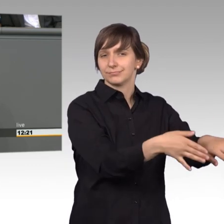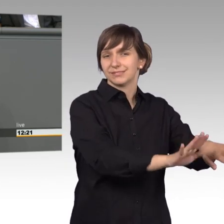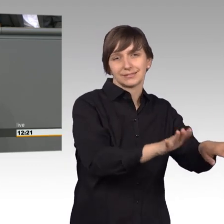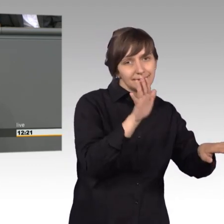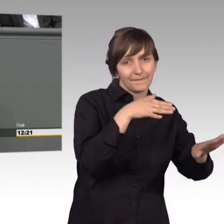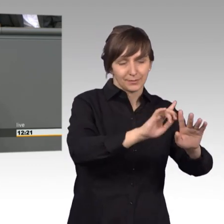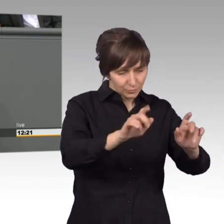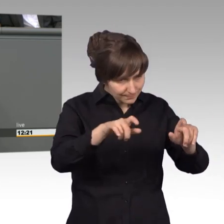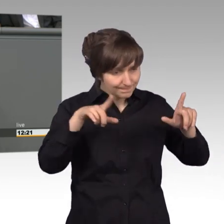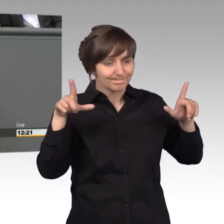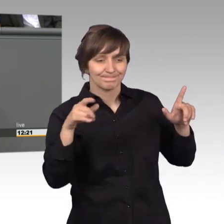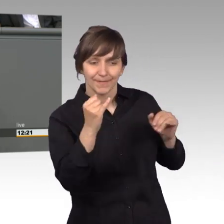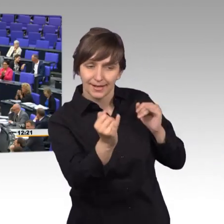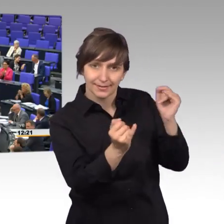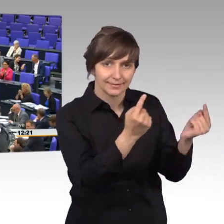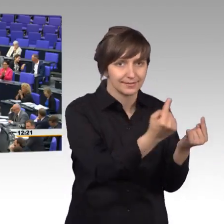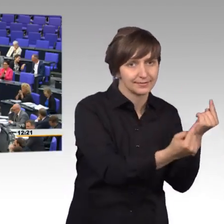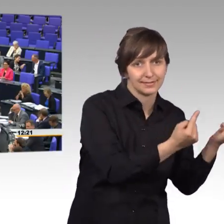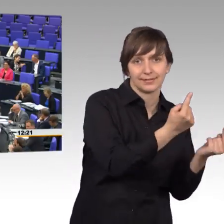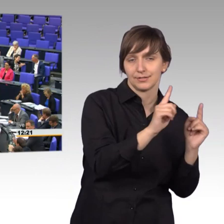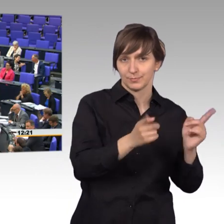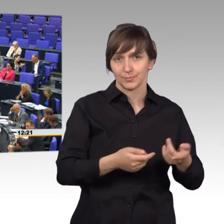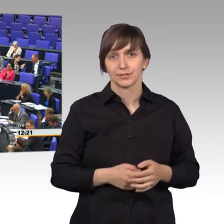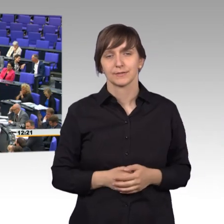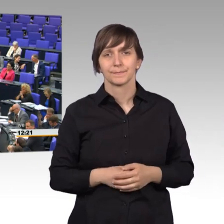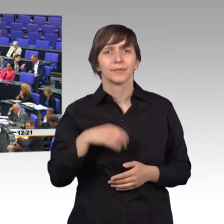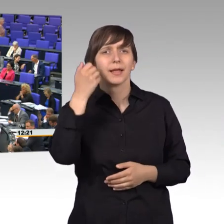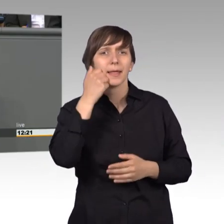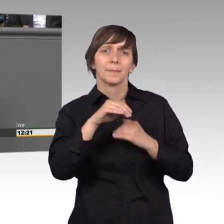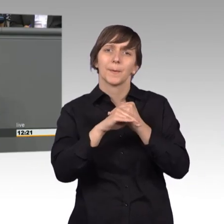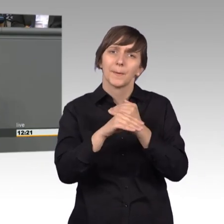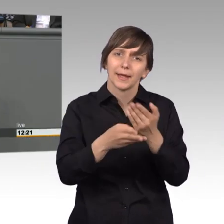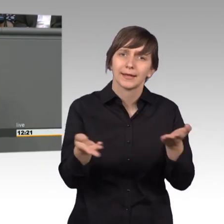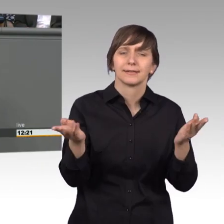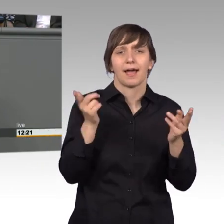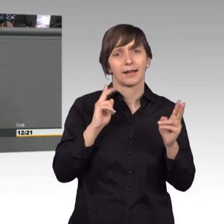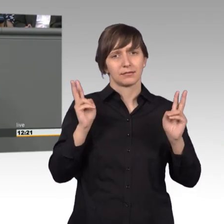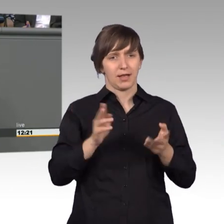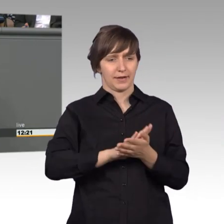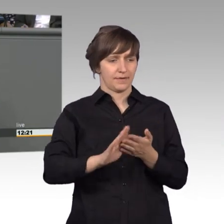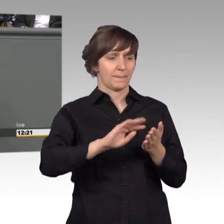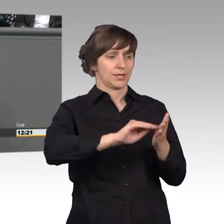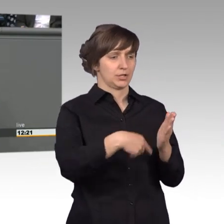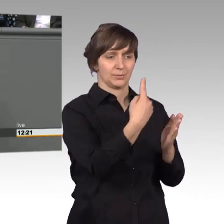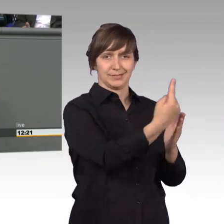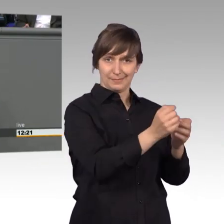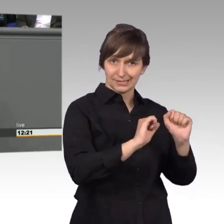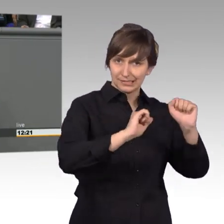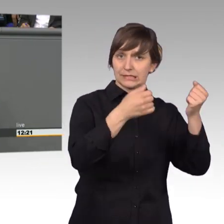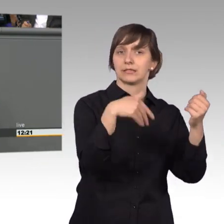Liebe Kolleginnen und Kollegen, eigentlich ist es ganz einfach. Wer eine Petition stellt hat ein Anliegen und damit wir uns um die Anliegen der